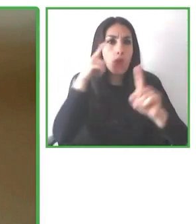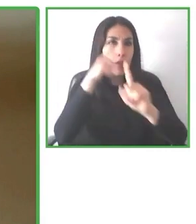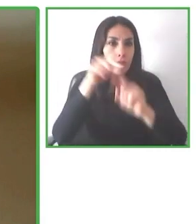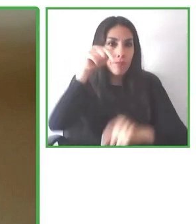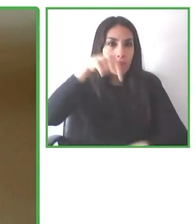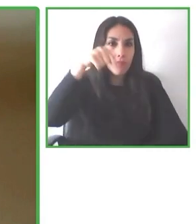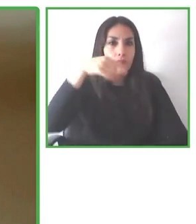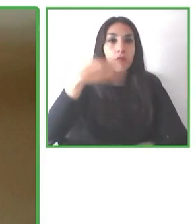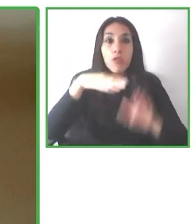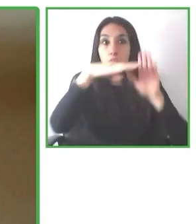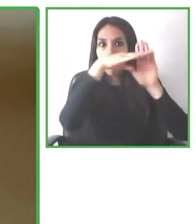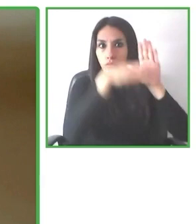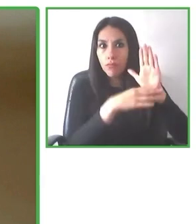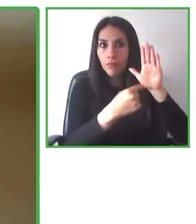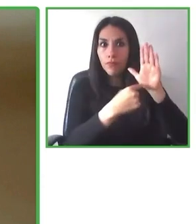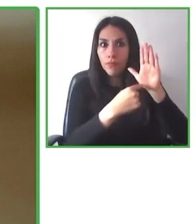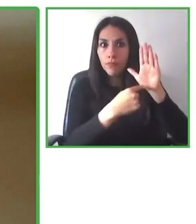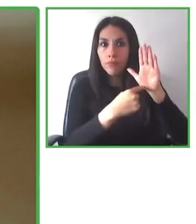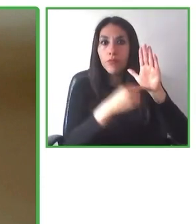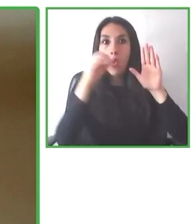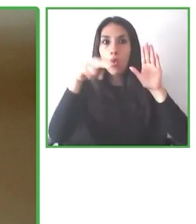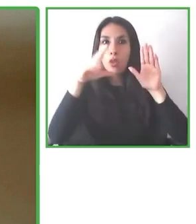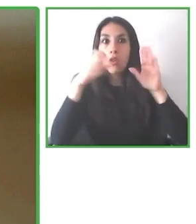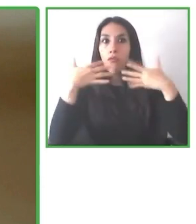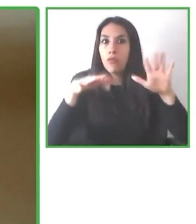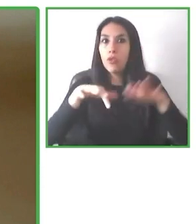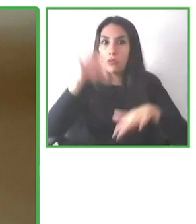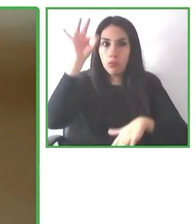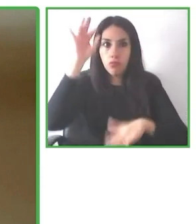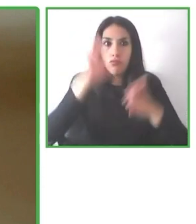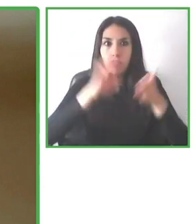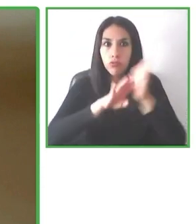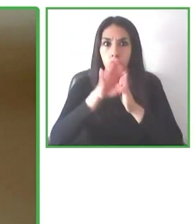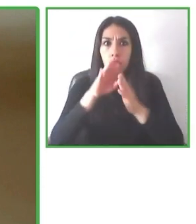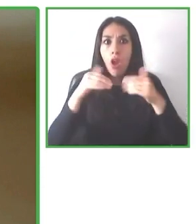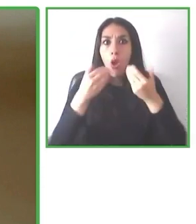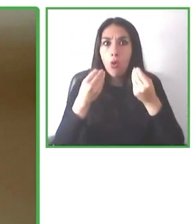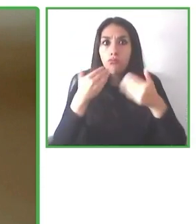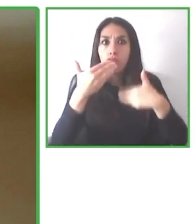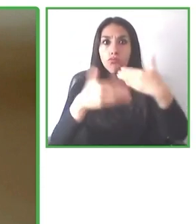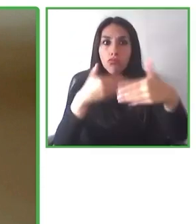Y ahí nos dimos cuenta. Hay un gran problema en el mundo que el mundo no es accesible, ¿cierto?